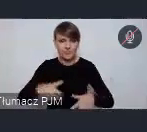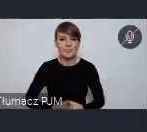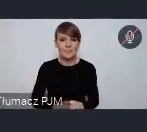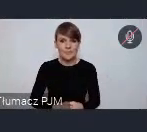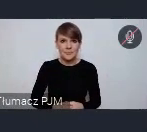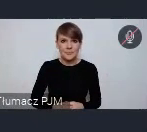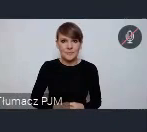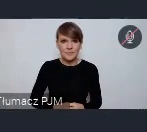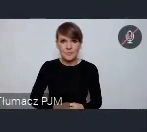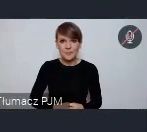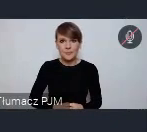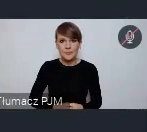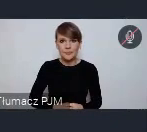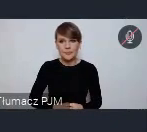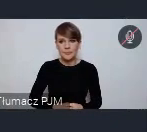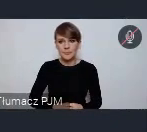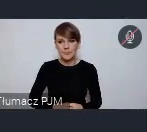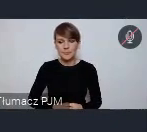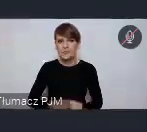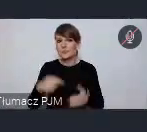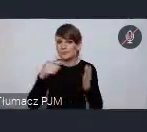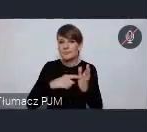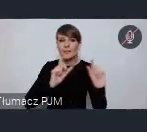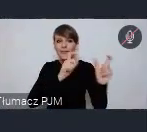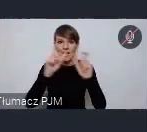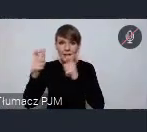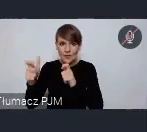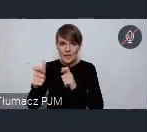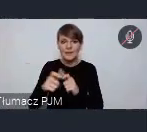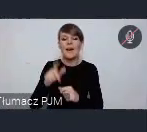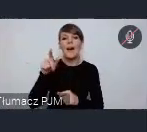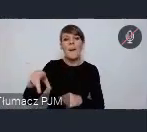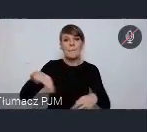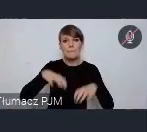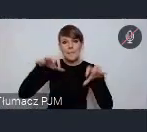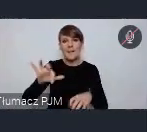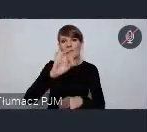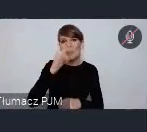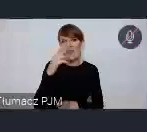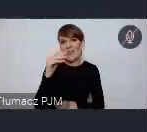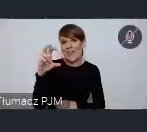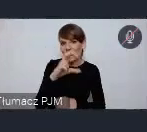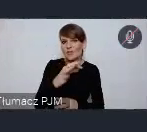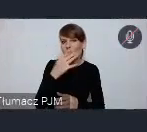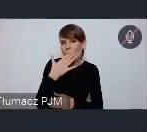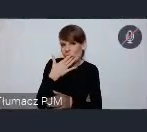Te nasze wydarzenia które już zasygnalizował pan prezes Frankiewicz odbędą się najpierw w Wałbrzychu